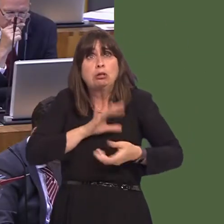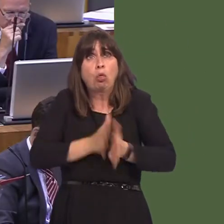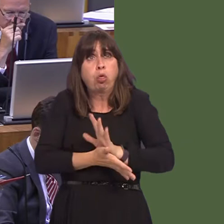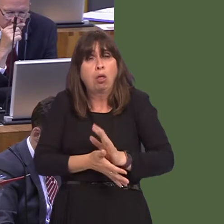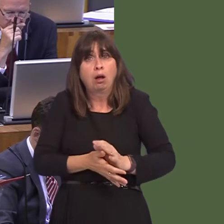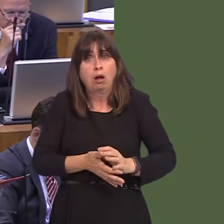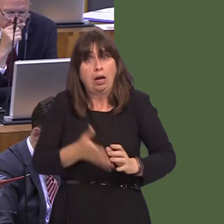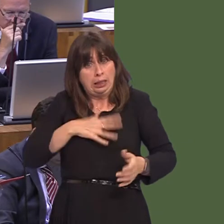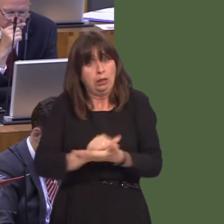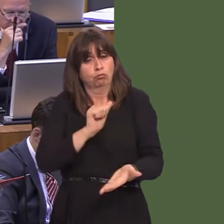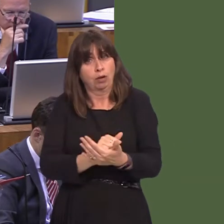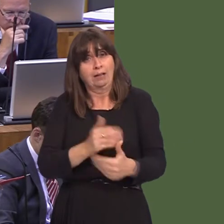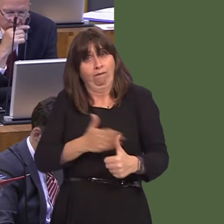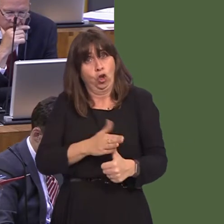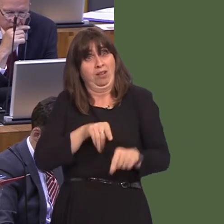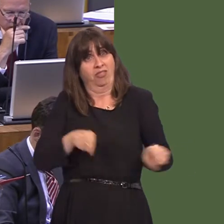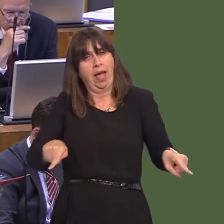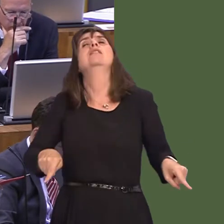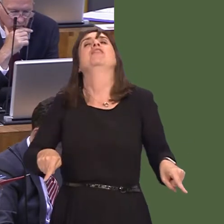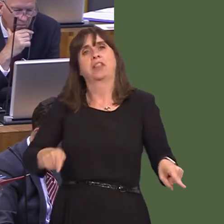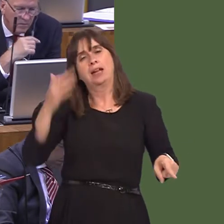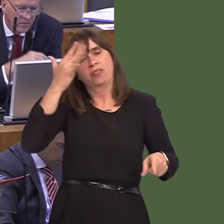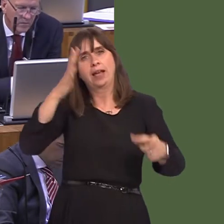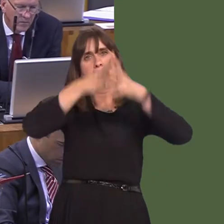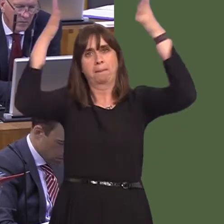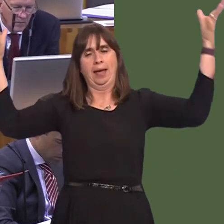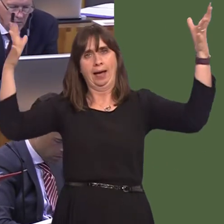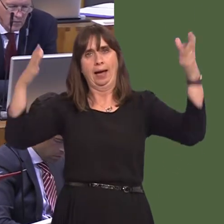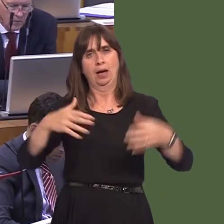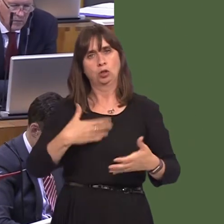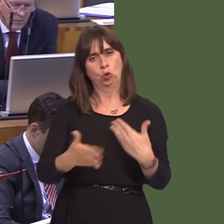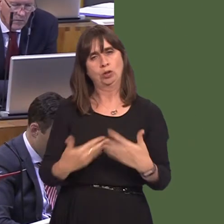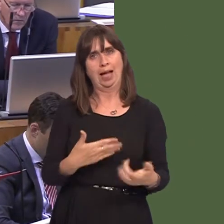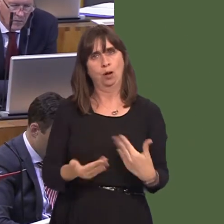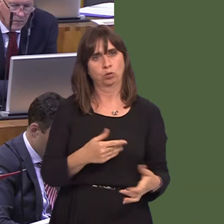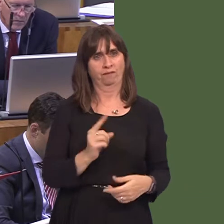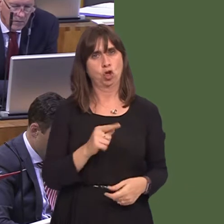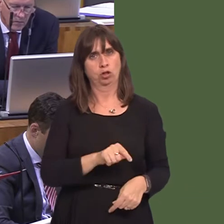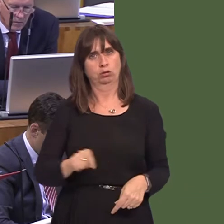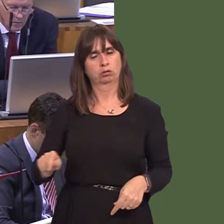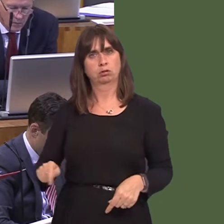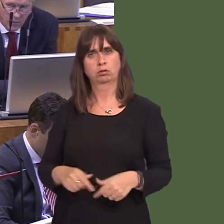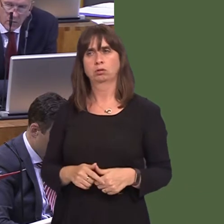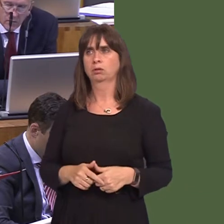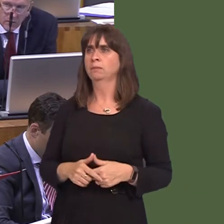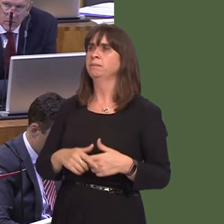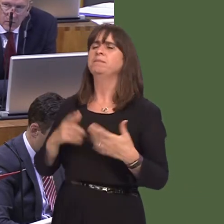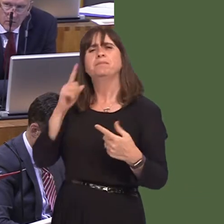credu bod hynny yn cael ei ystyried. Rydym yn gweld ysbytai yn agor ar draws Cymru. Beth sy'n hollbwysig yw bod y strwythur yn iawn yn y pen draw.